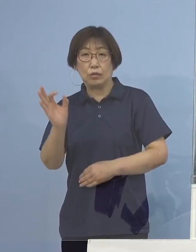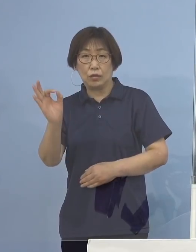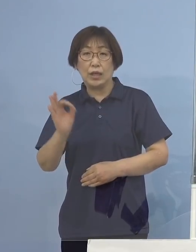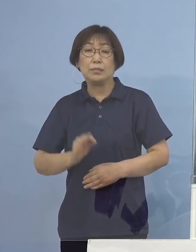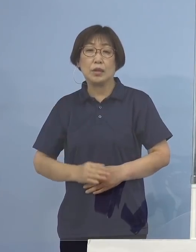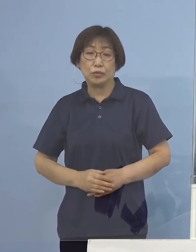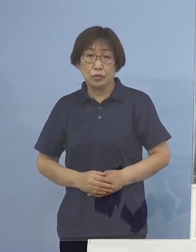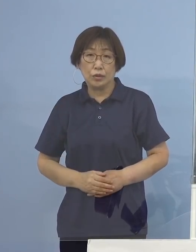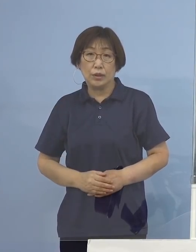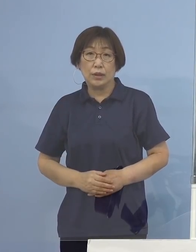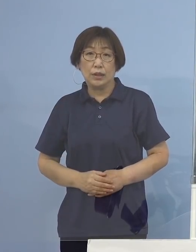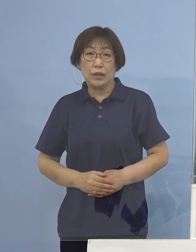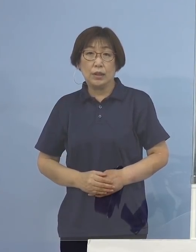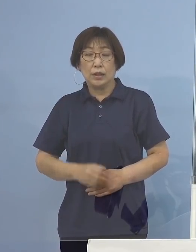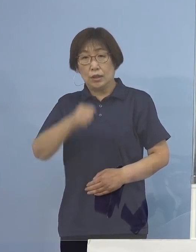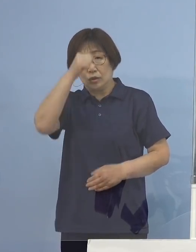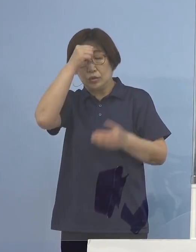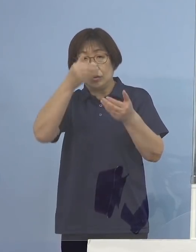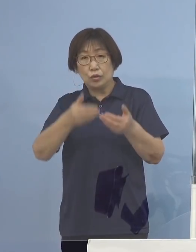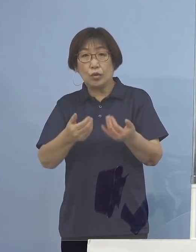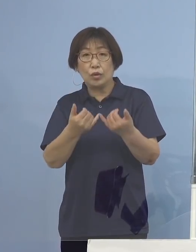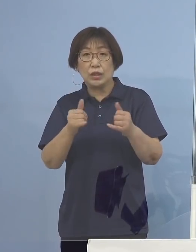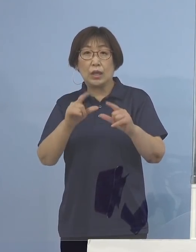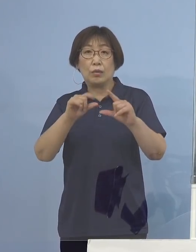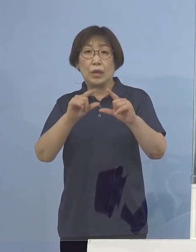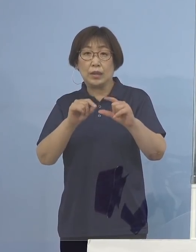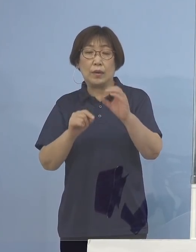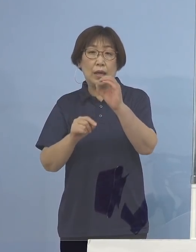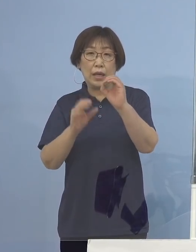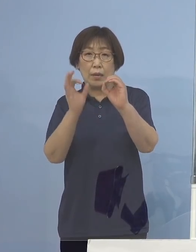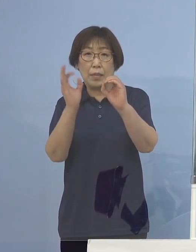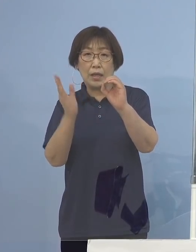うち重症者割合0パーセントであります